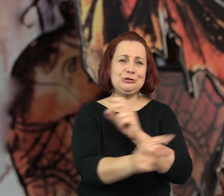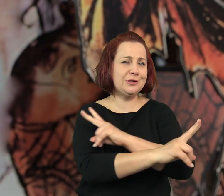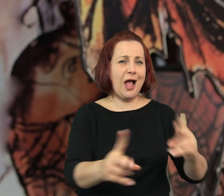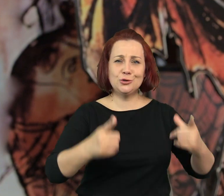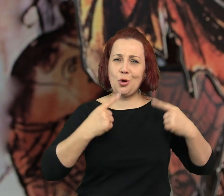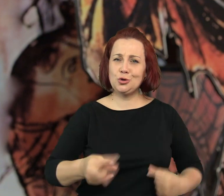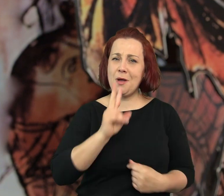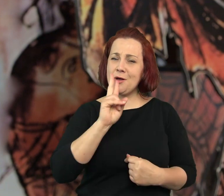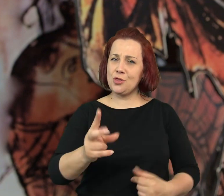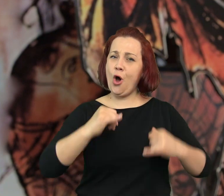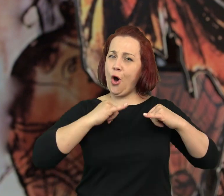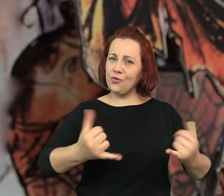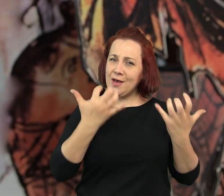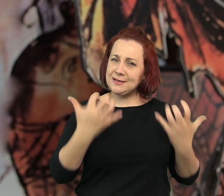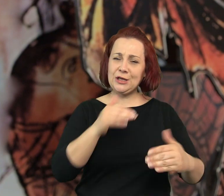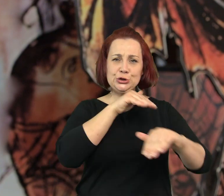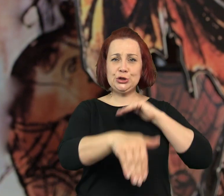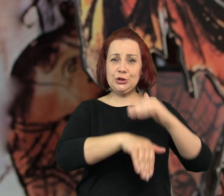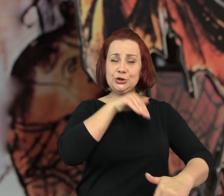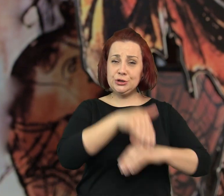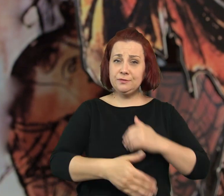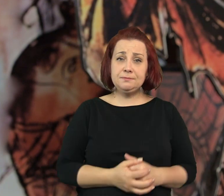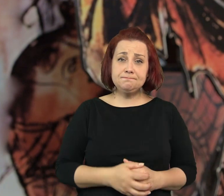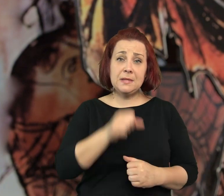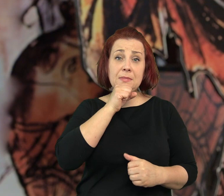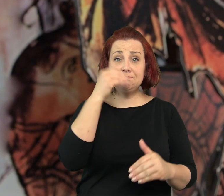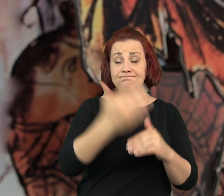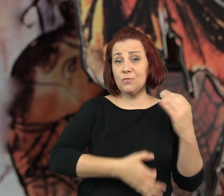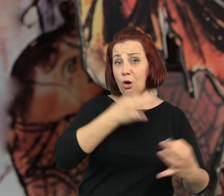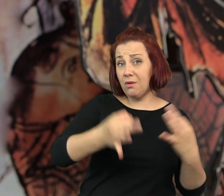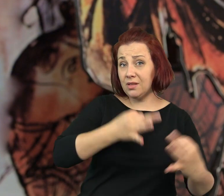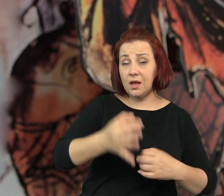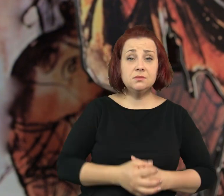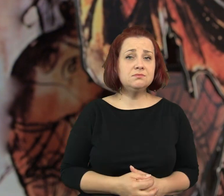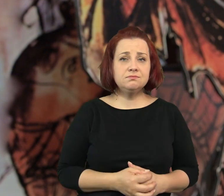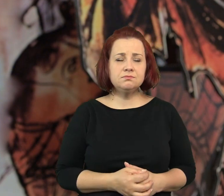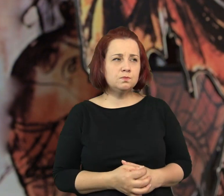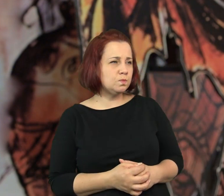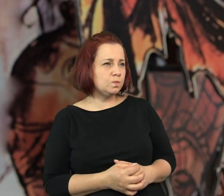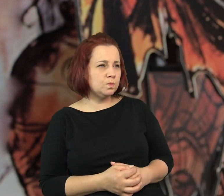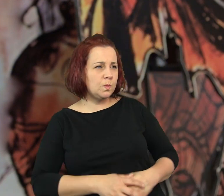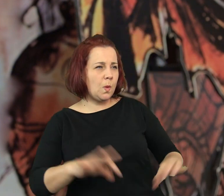że zniszczy każdego kto ośmieli się być szczęśliwy - staruszka zakończyła swoją opowieść.